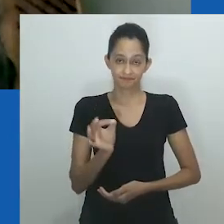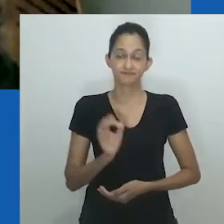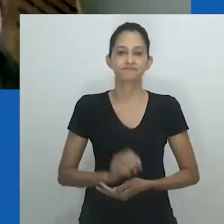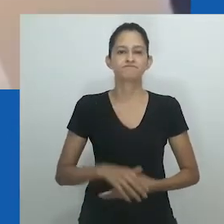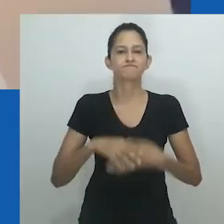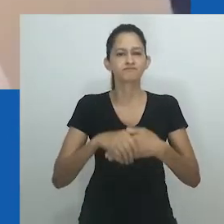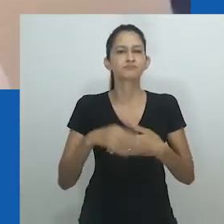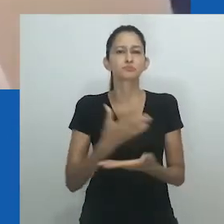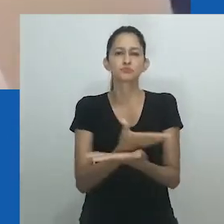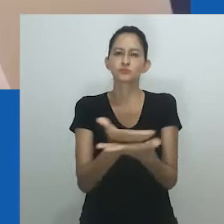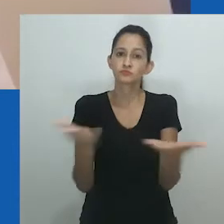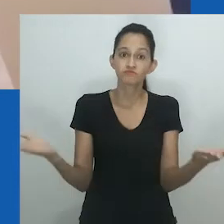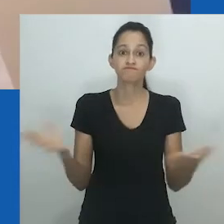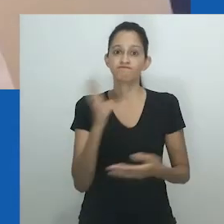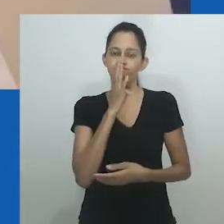Certo.